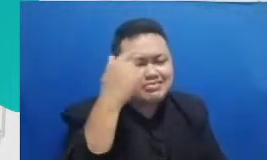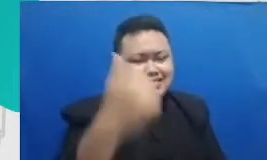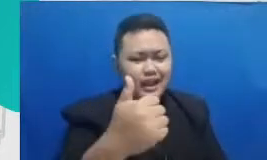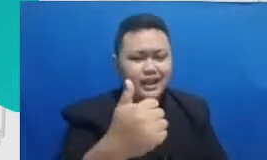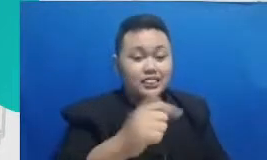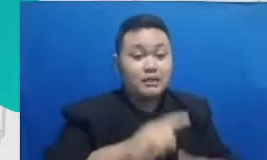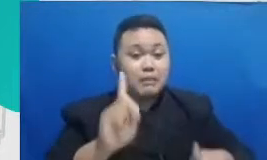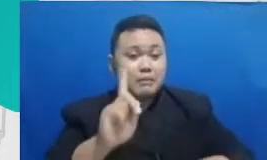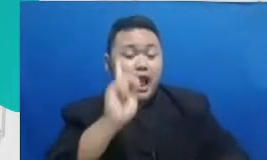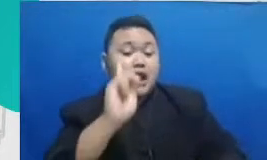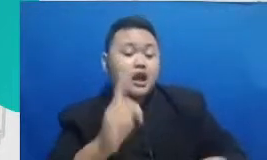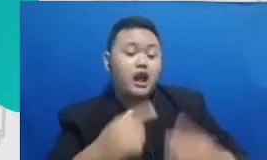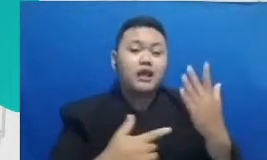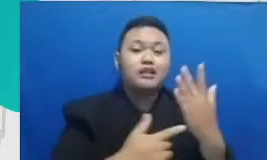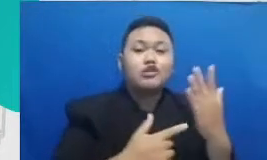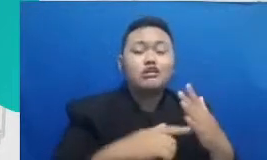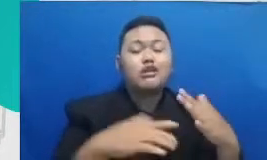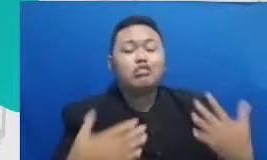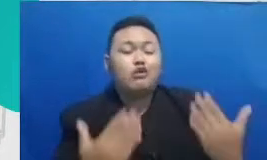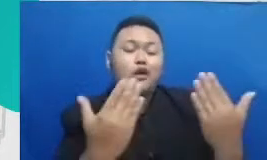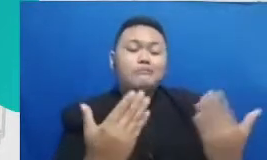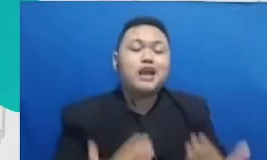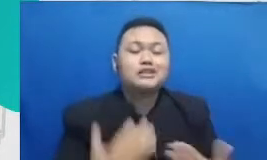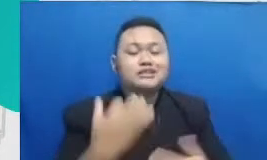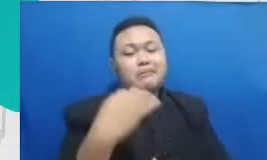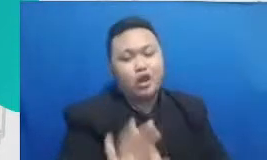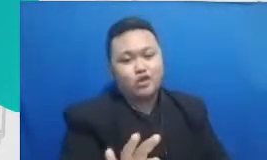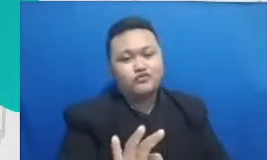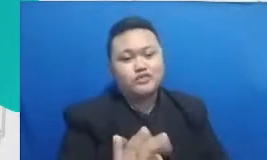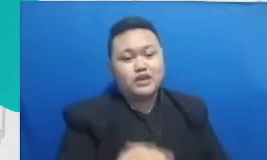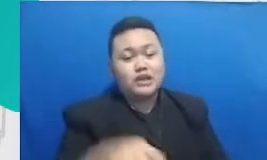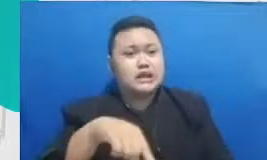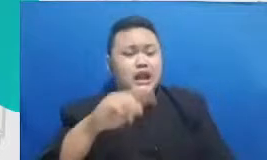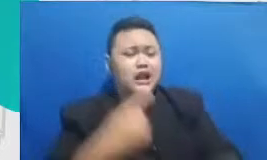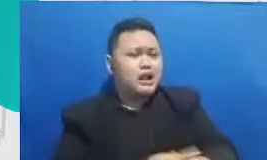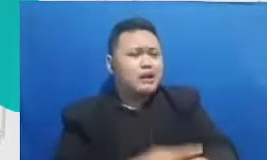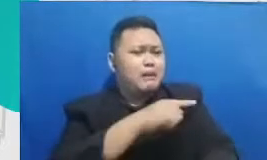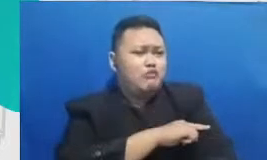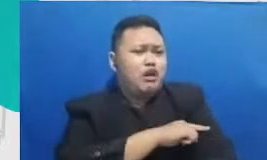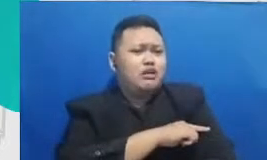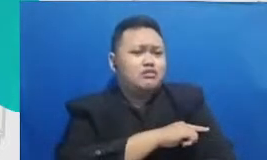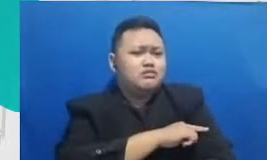yang baru gitu ya jadi yang kita perlukan bukan kemampuan teknis kita mengoprasikan alat tapi